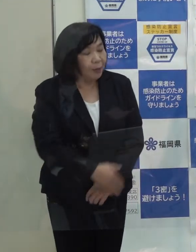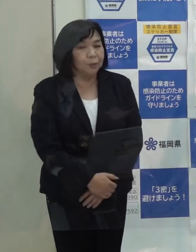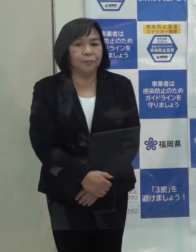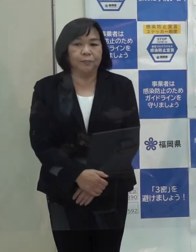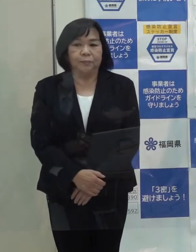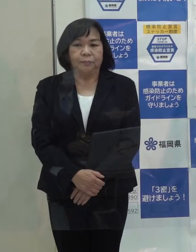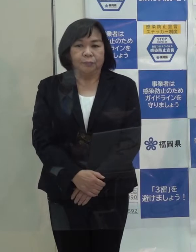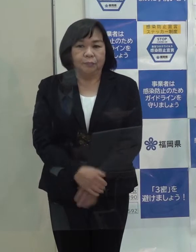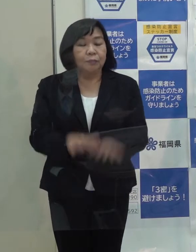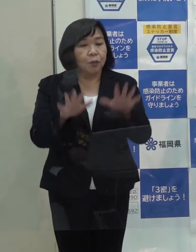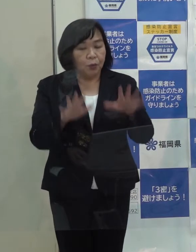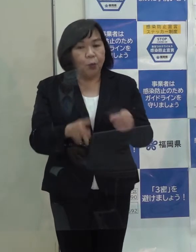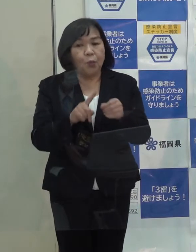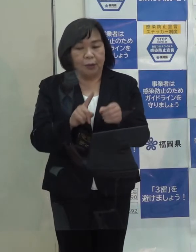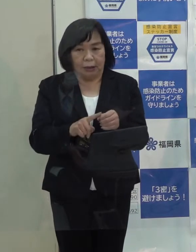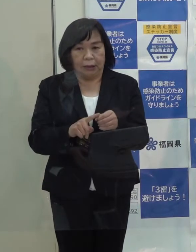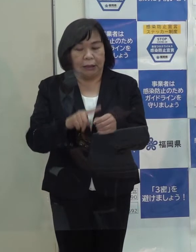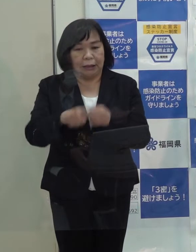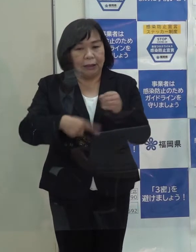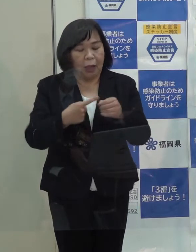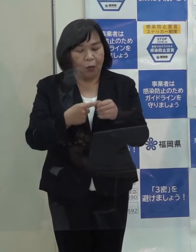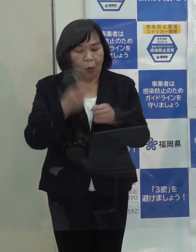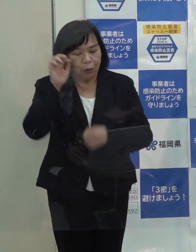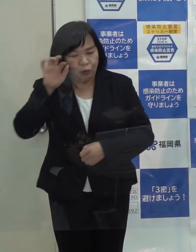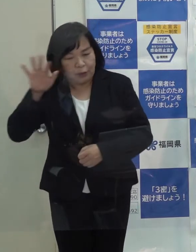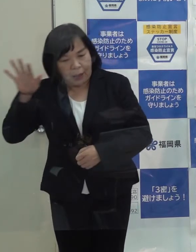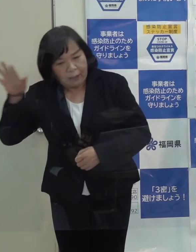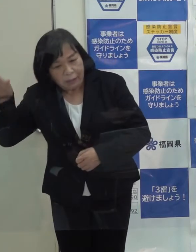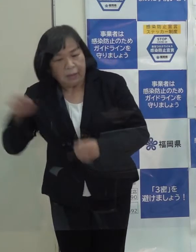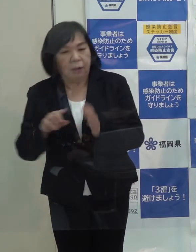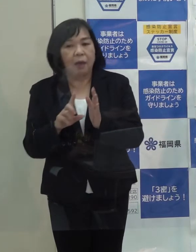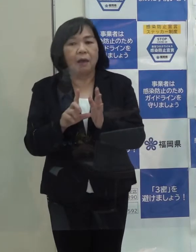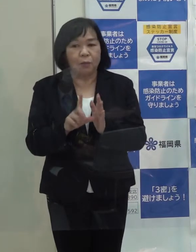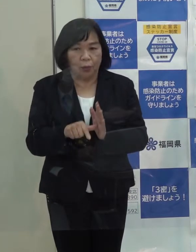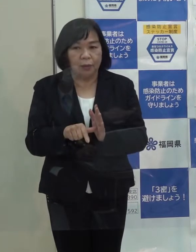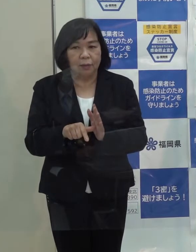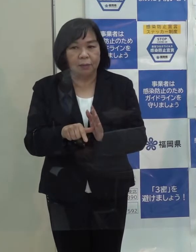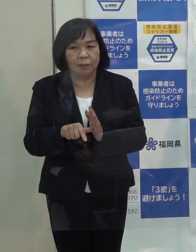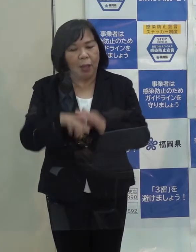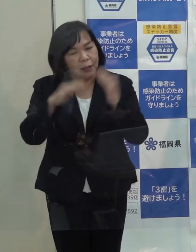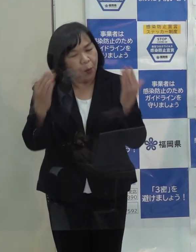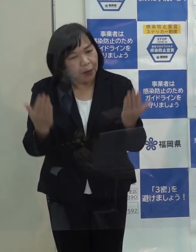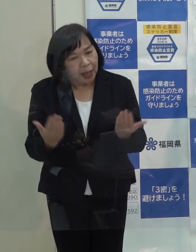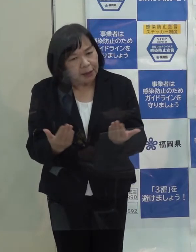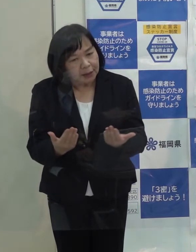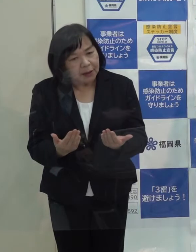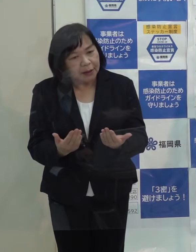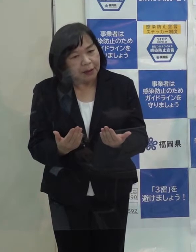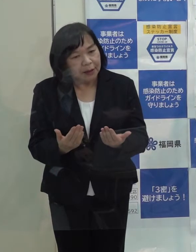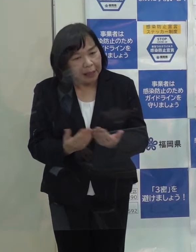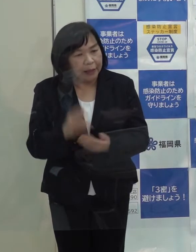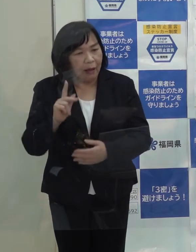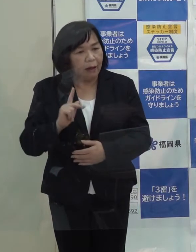（記者）今年１年を振り返って 知事として何か総体的な所感を聞かせていただけますか